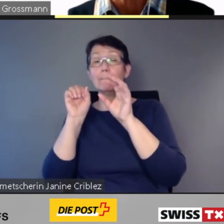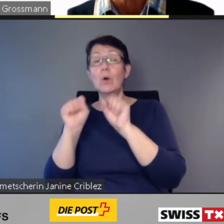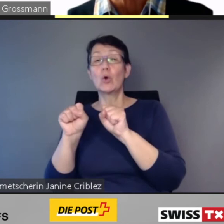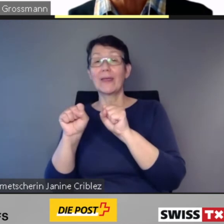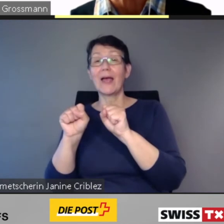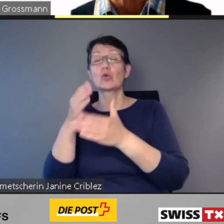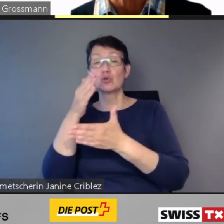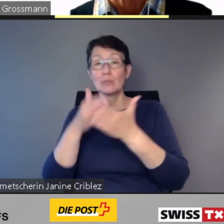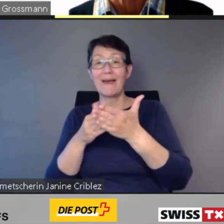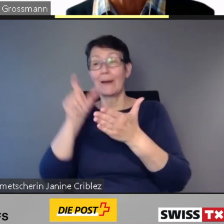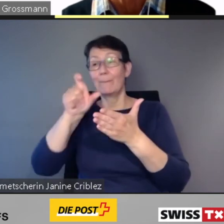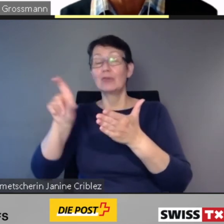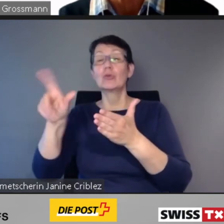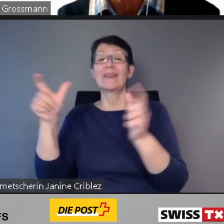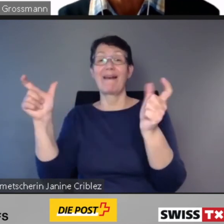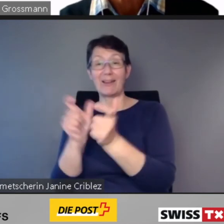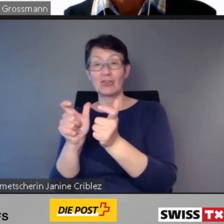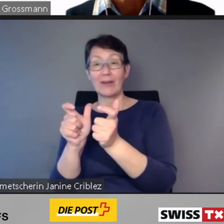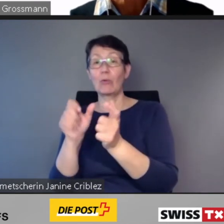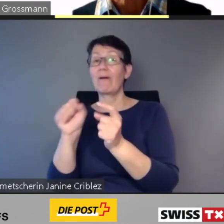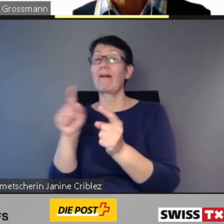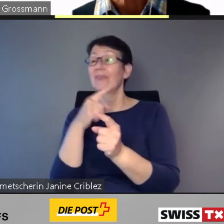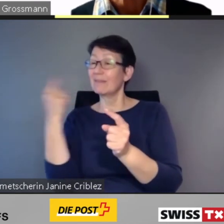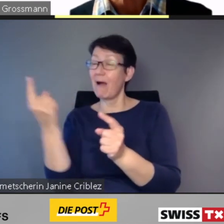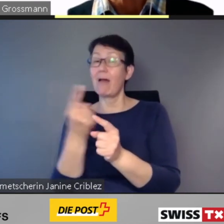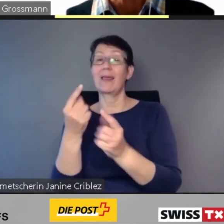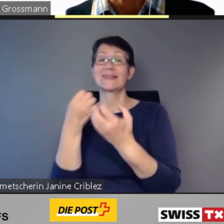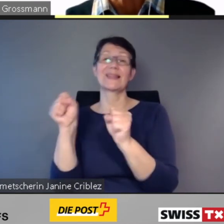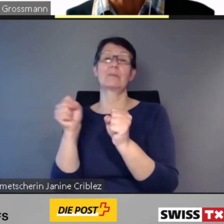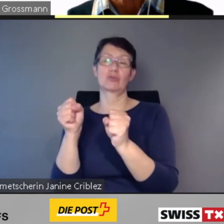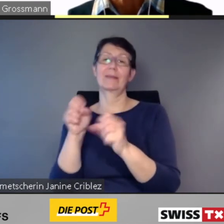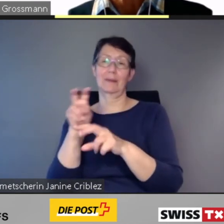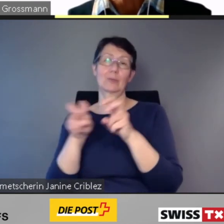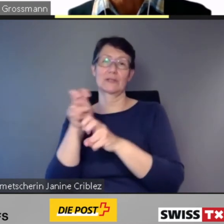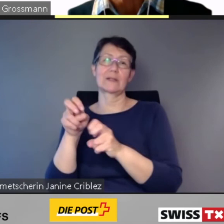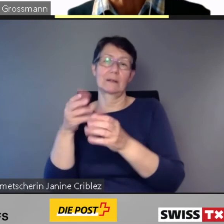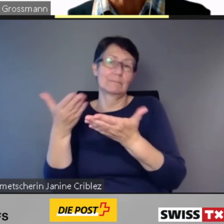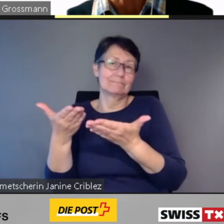Züge auf unserem Netz unterwegs sein, die